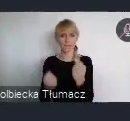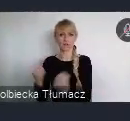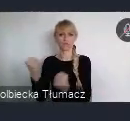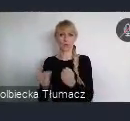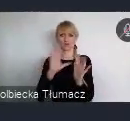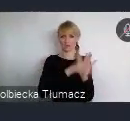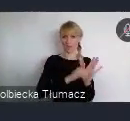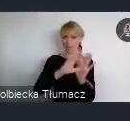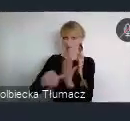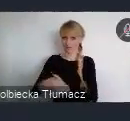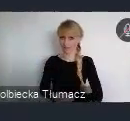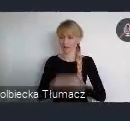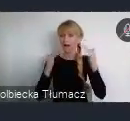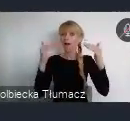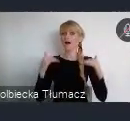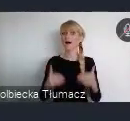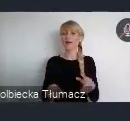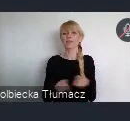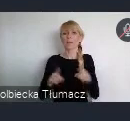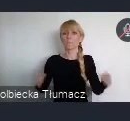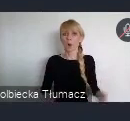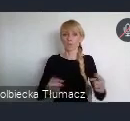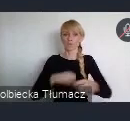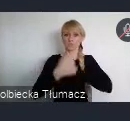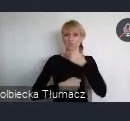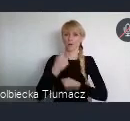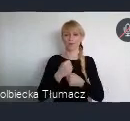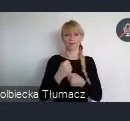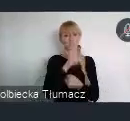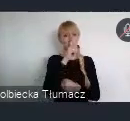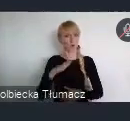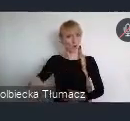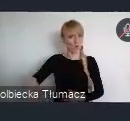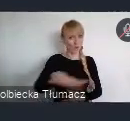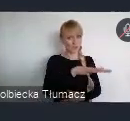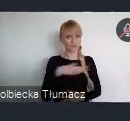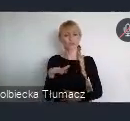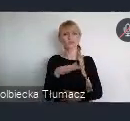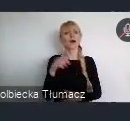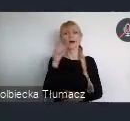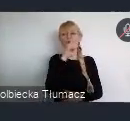Piąty to promocja działań społecznych, ze szczególnym uwzględnieniem potrzeb mieszkańców.